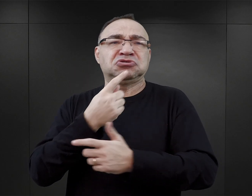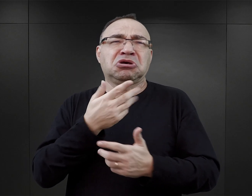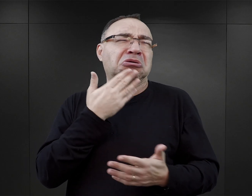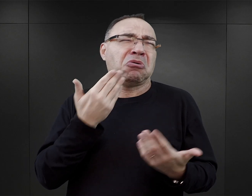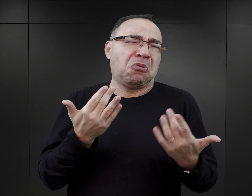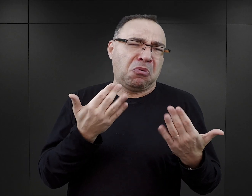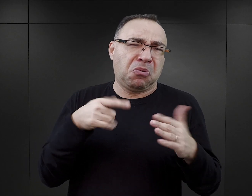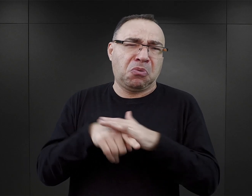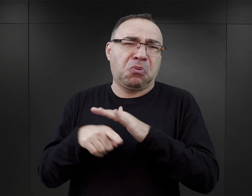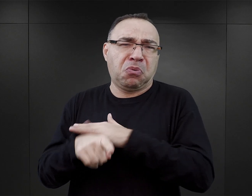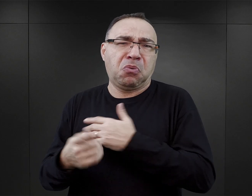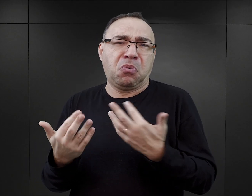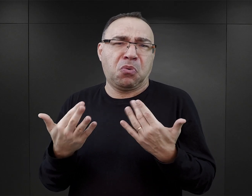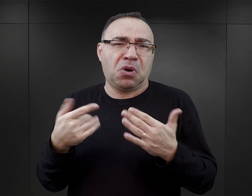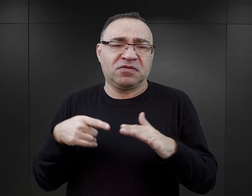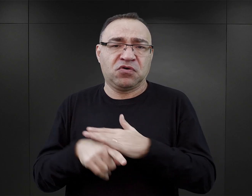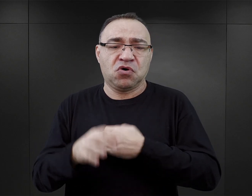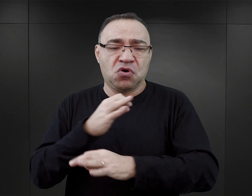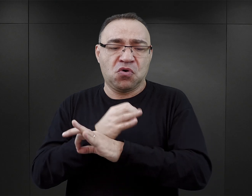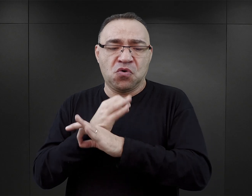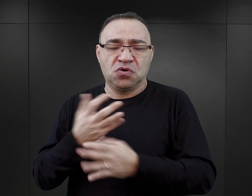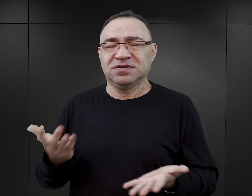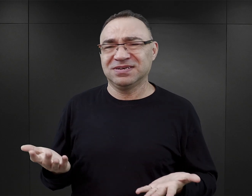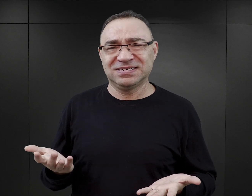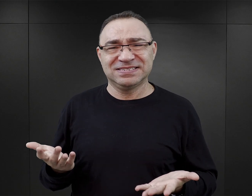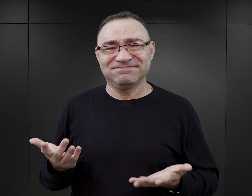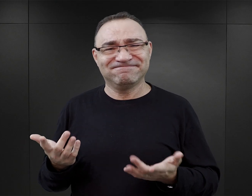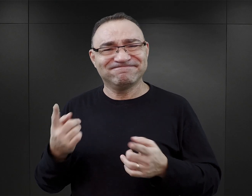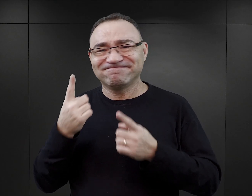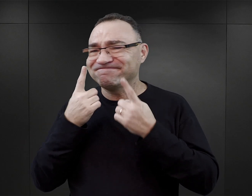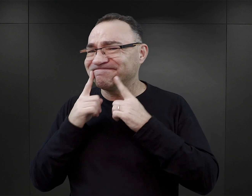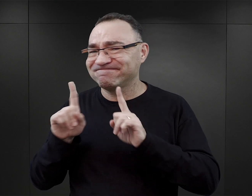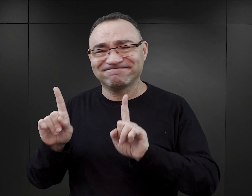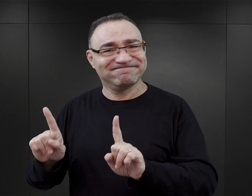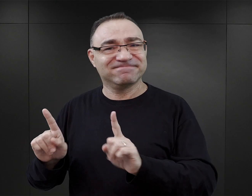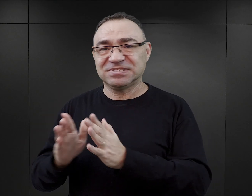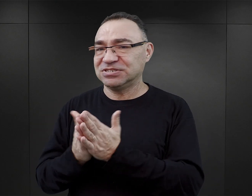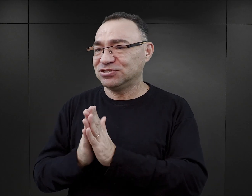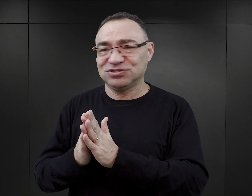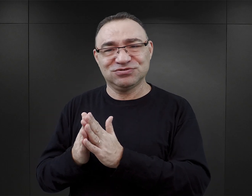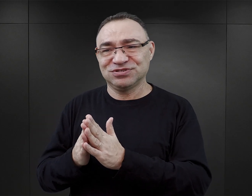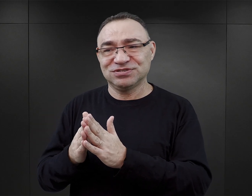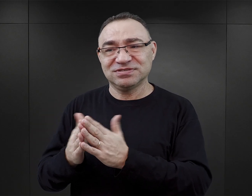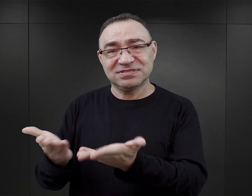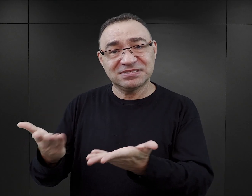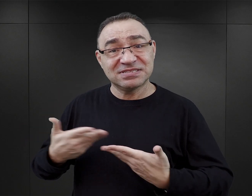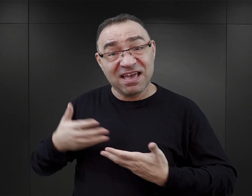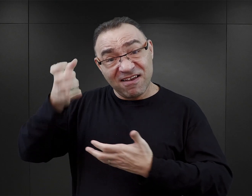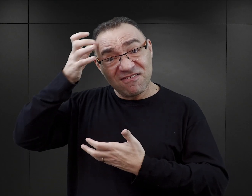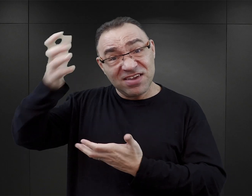były aż takie trudne,skoro można było uciec z Auschwitz „przez przypadek”. Te książki z całą pewnością nie są dobrym źródłem wiedzy.